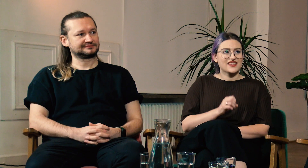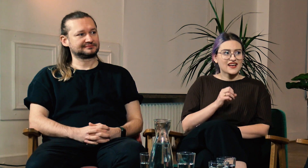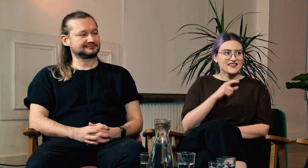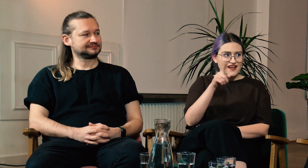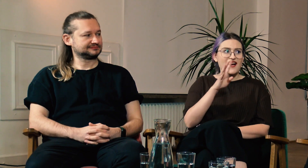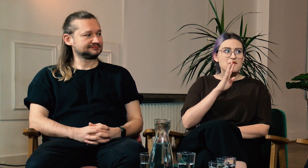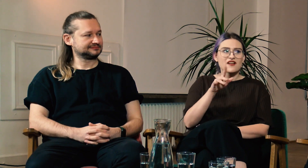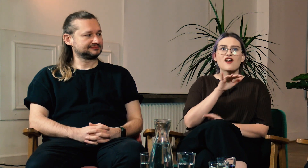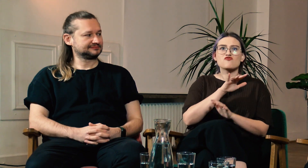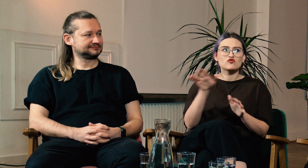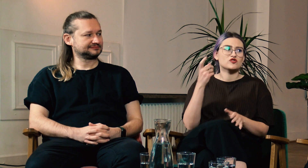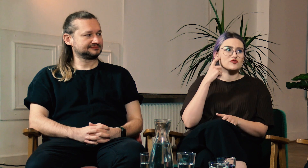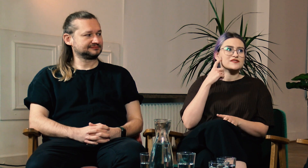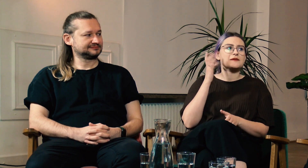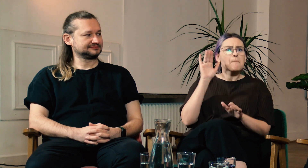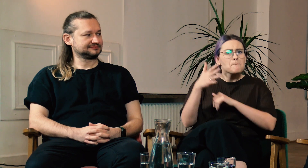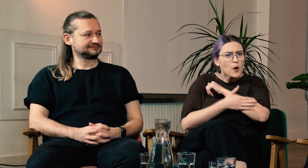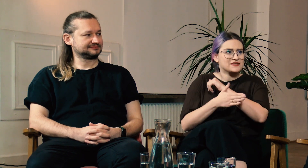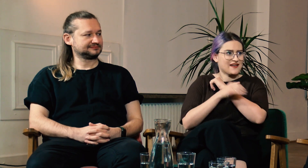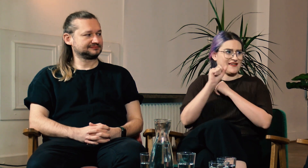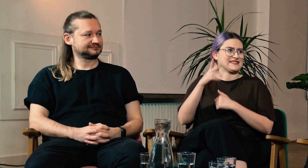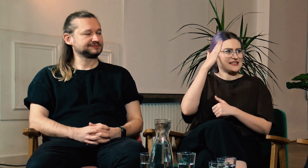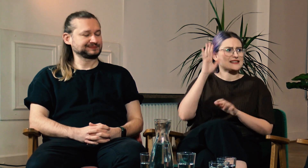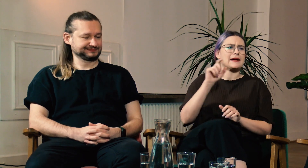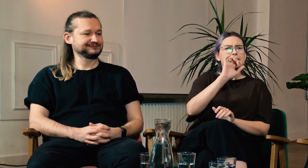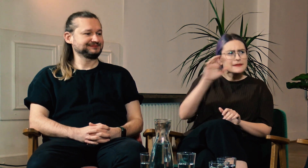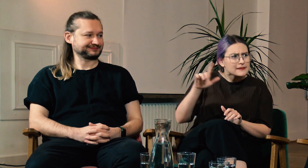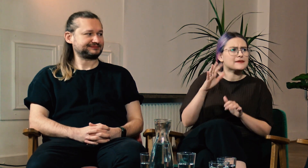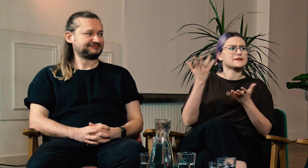W: Tak, w USA wszyscy słyszący znają chociaż podstawy ASLu, typu literowanie,